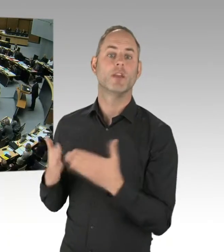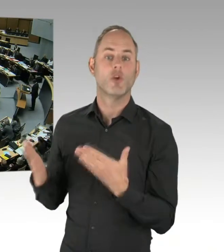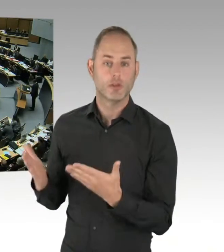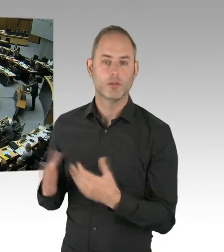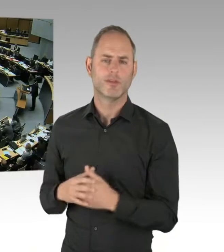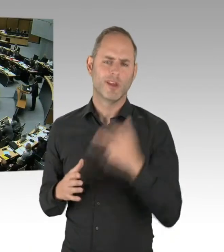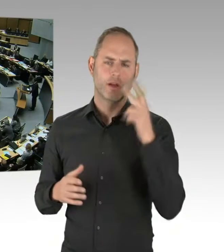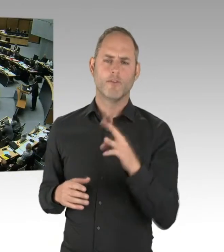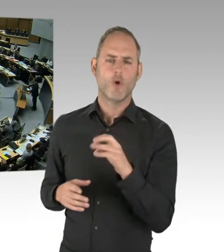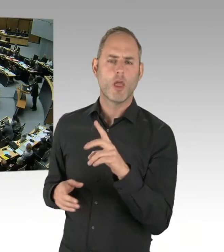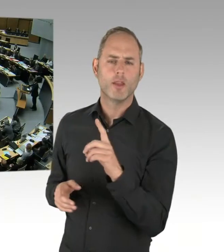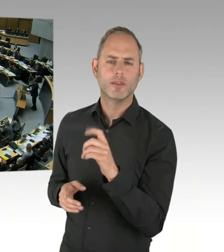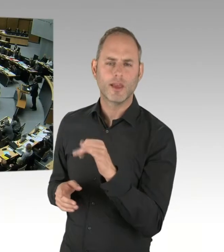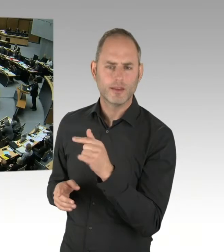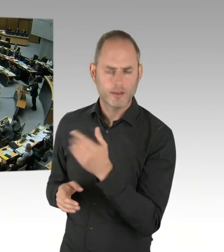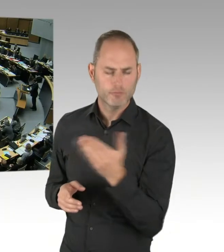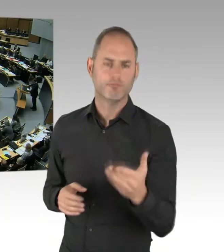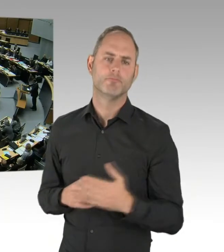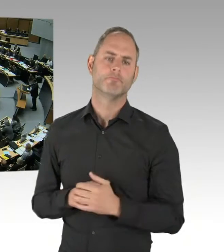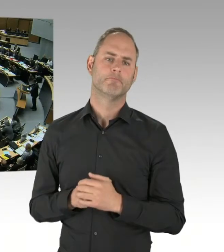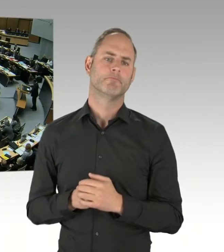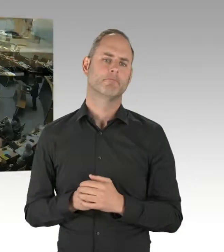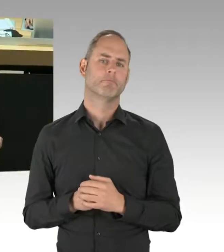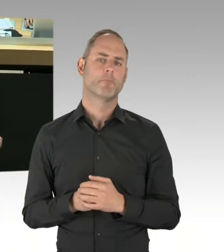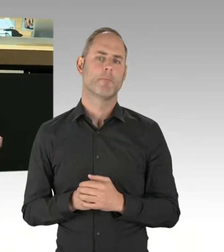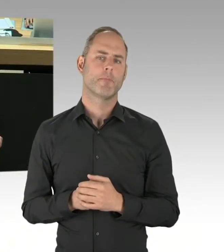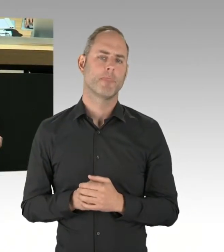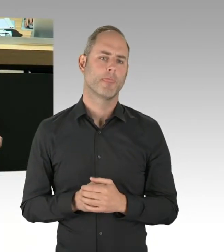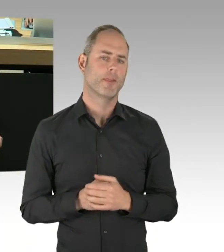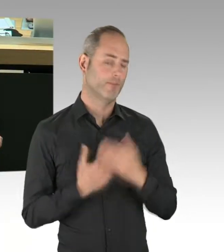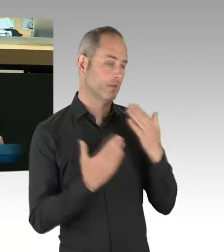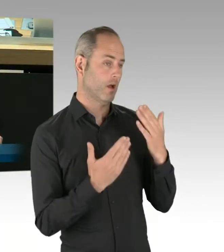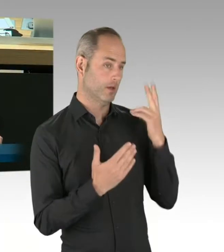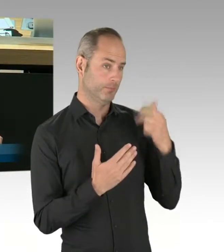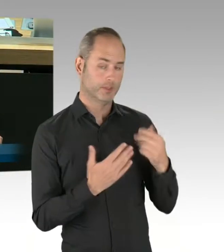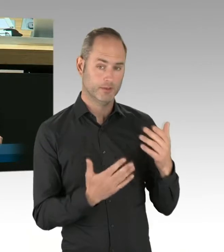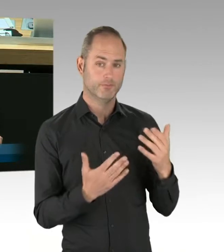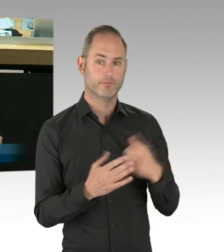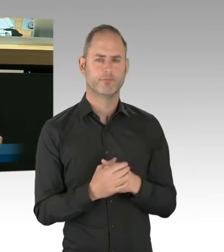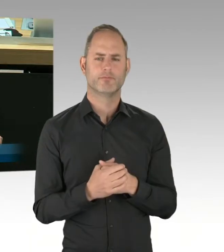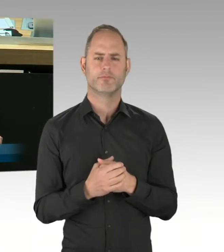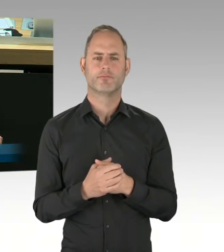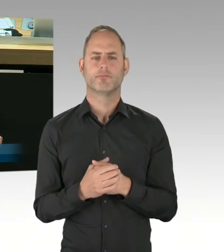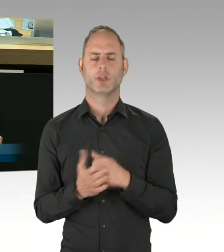Meine sehr verehrte Damen und Herren, sowohl Presseberichten als auch den Aussagen des Innenstaatssekretärs am Montag im Innenausschuss